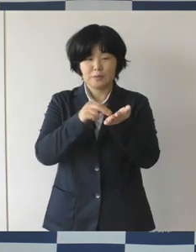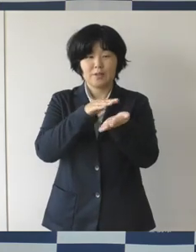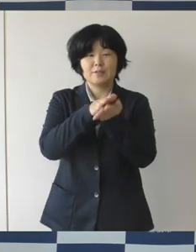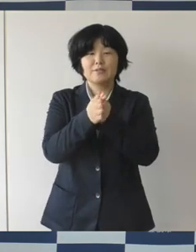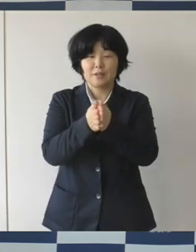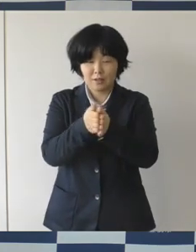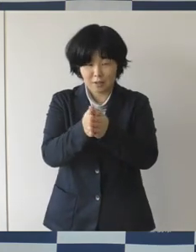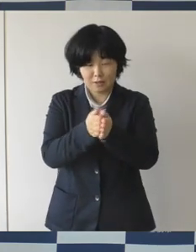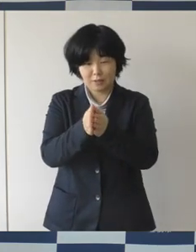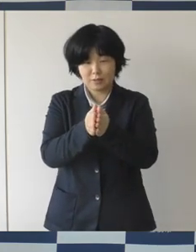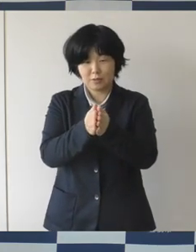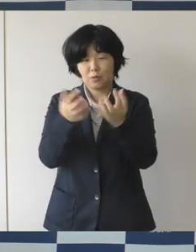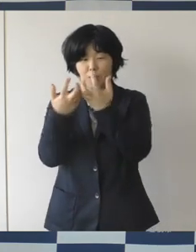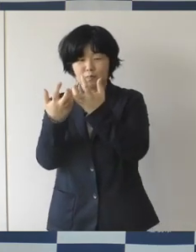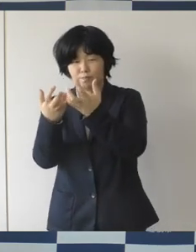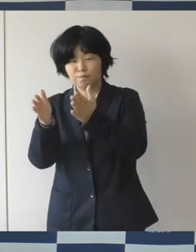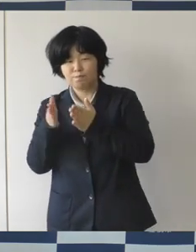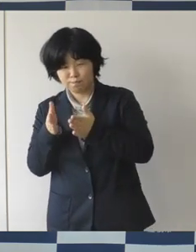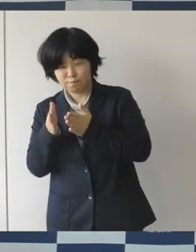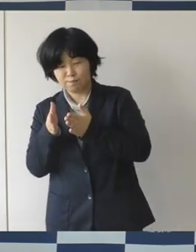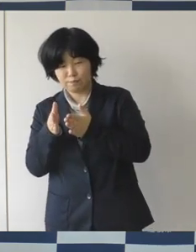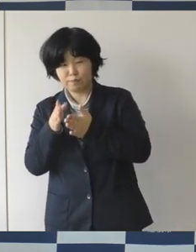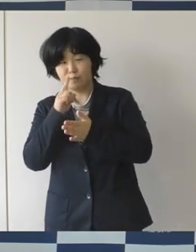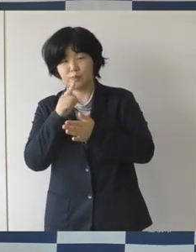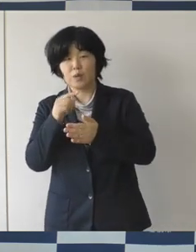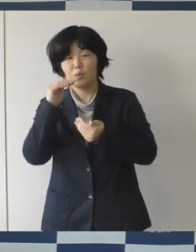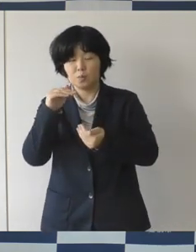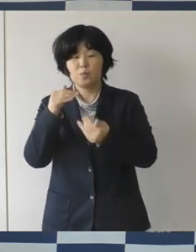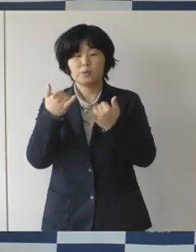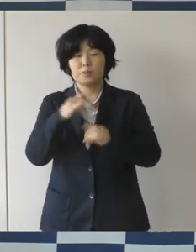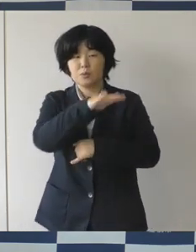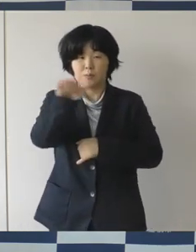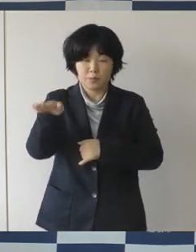ぜひ徹底して頂くように市民の皆さんに改めて